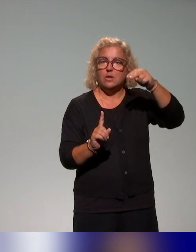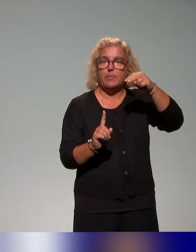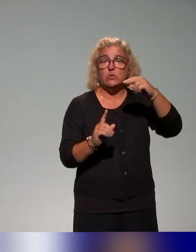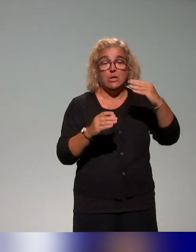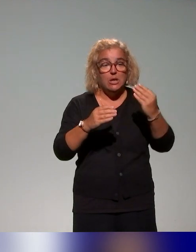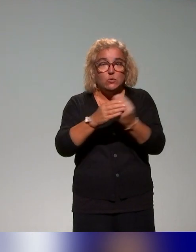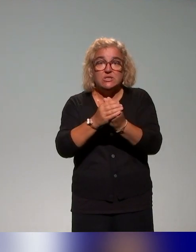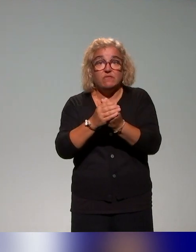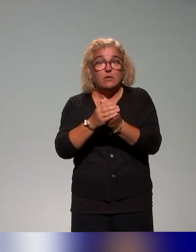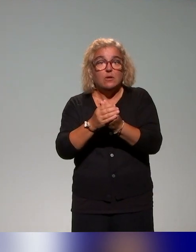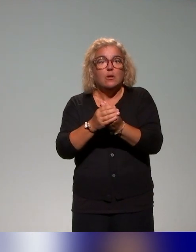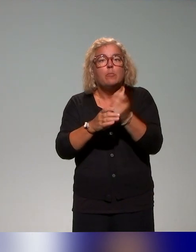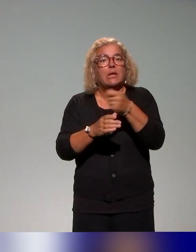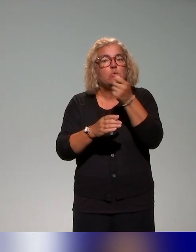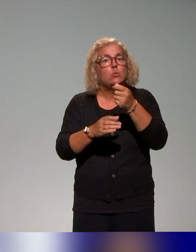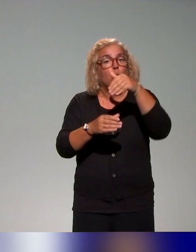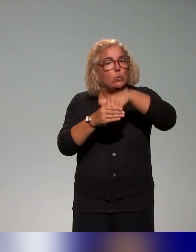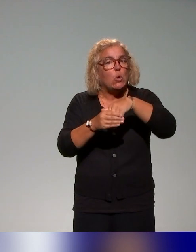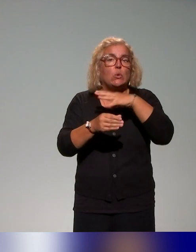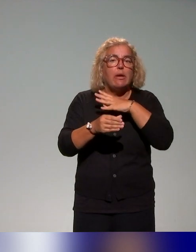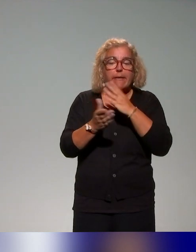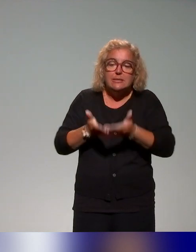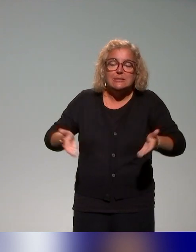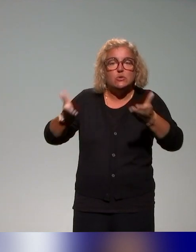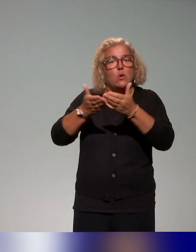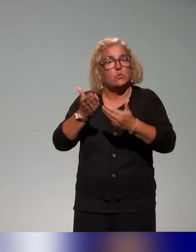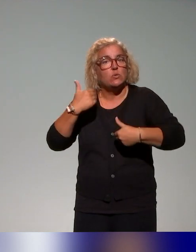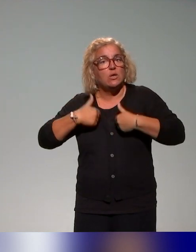mais au-delà, dans une approche un peu plus universelle,